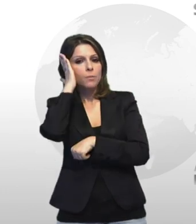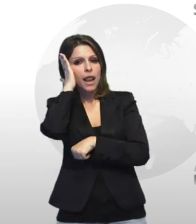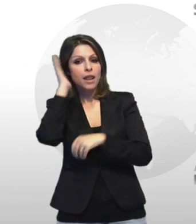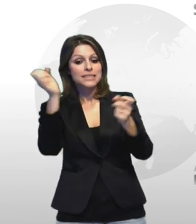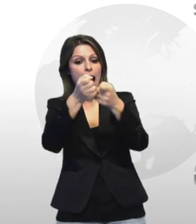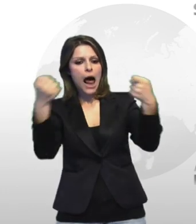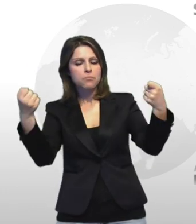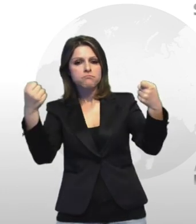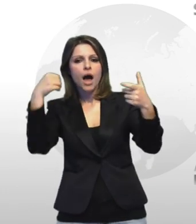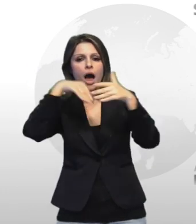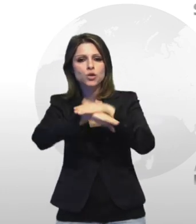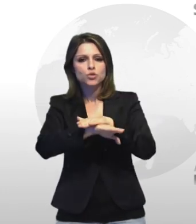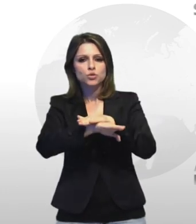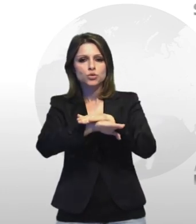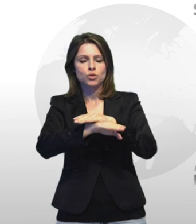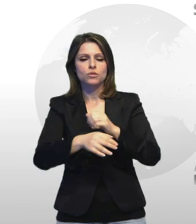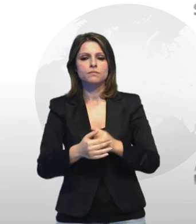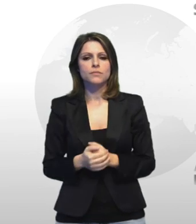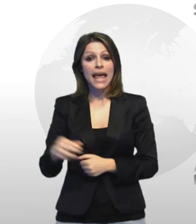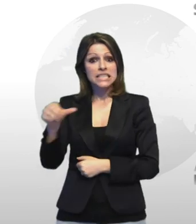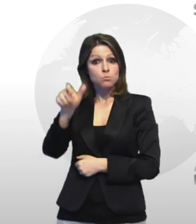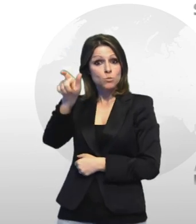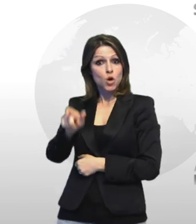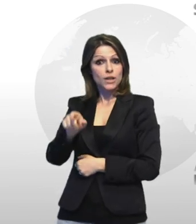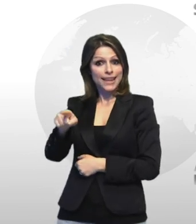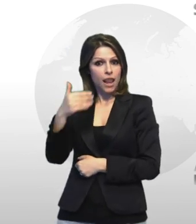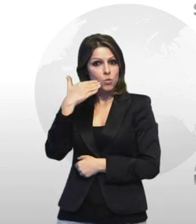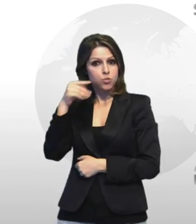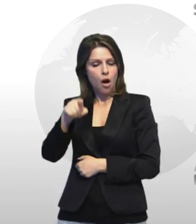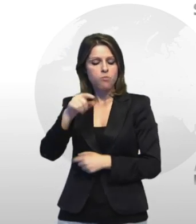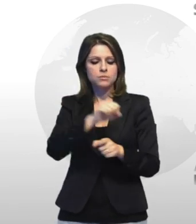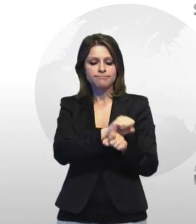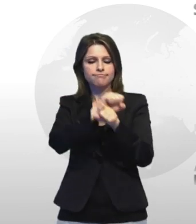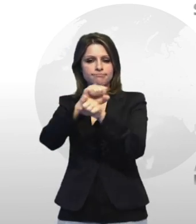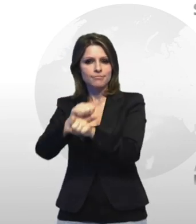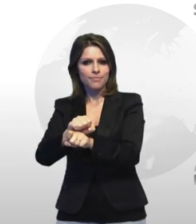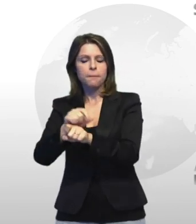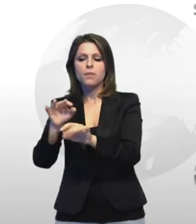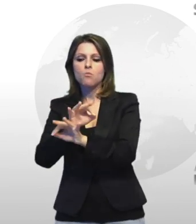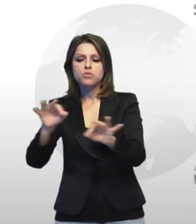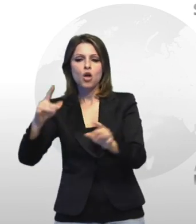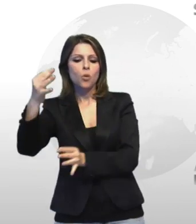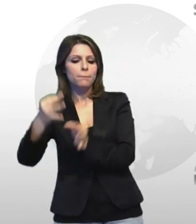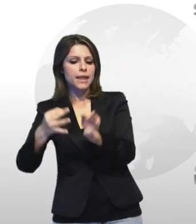sportelli è stato condotto in carcere a disposizione del pm di turno